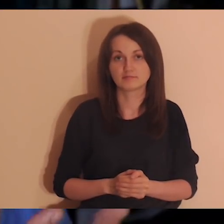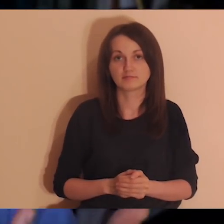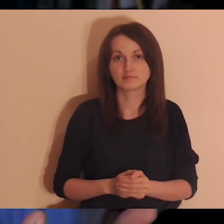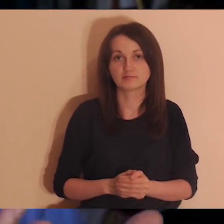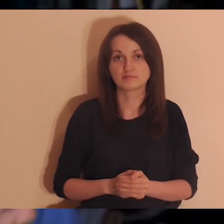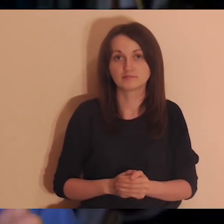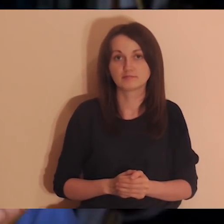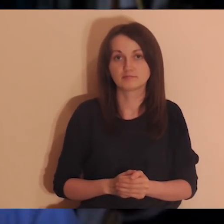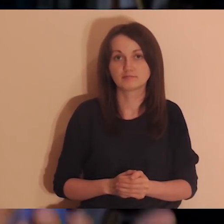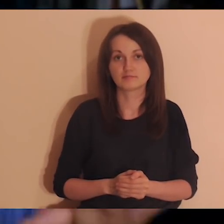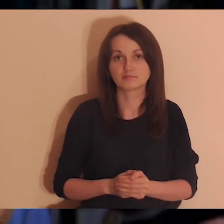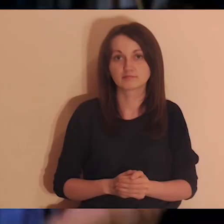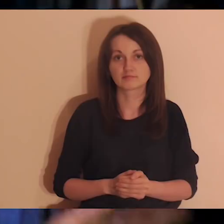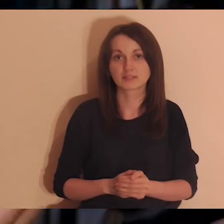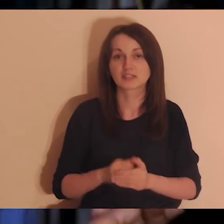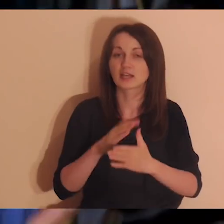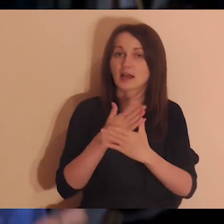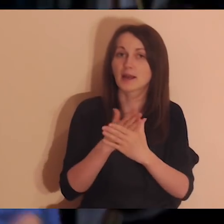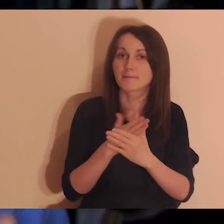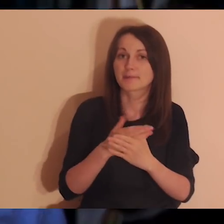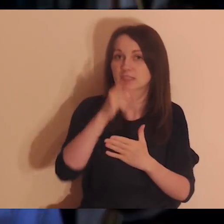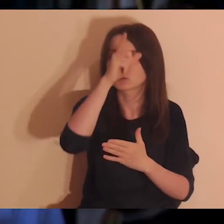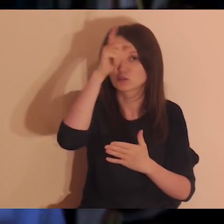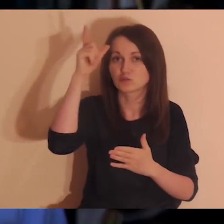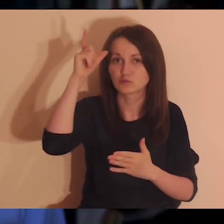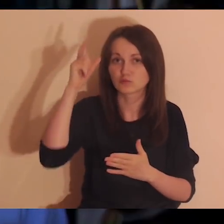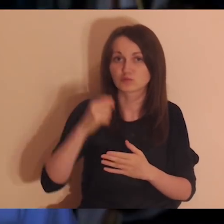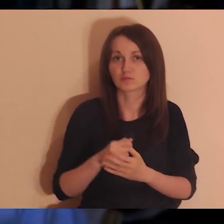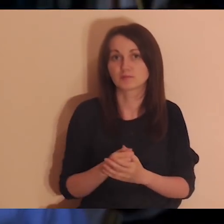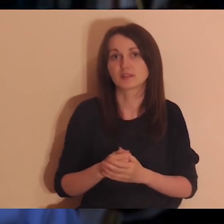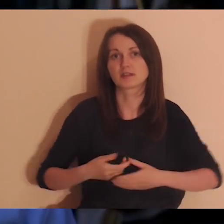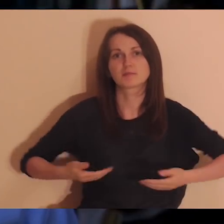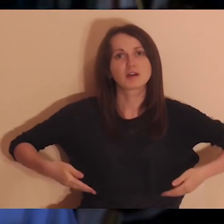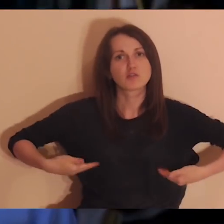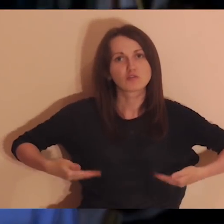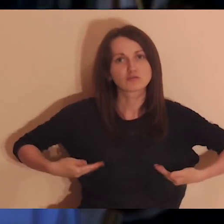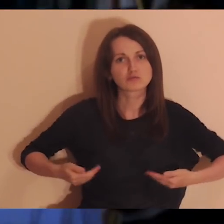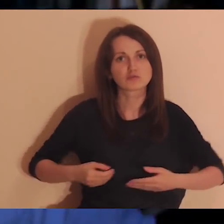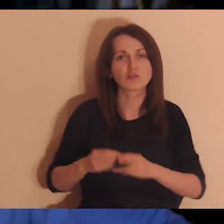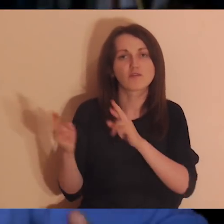że chodzi o taką zależność między nami, żeby była taka zdrowa zależność,